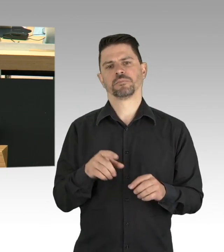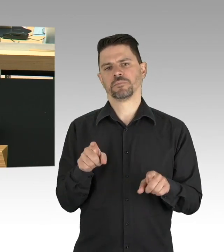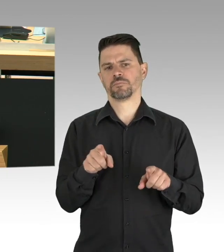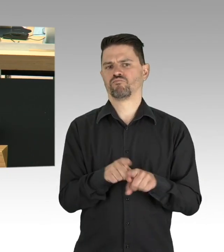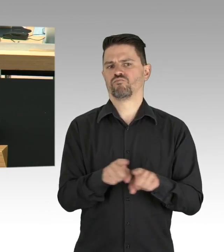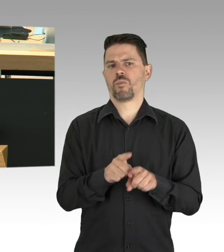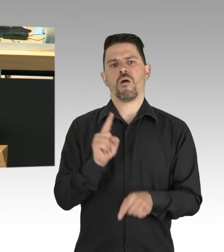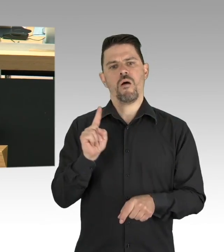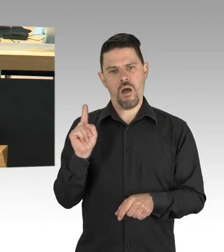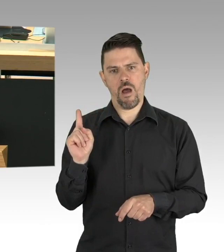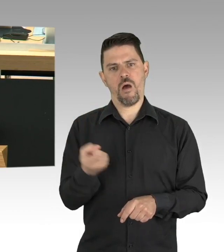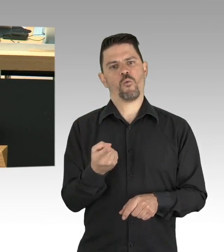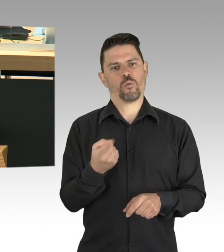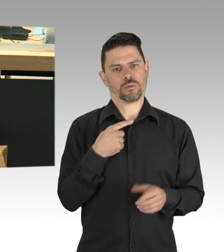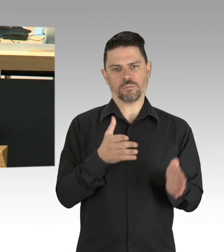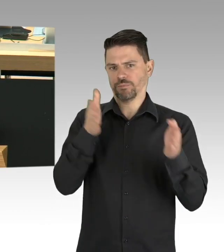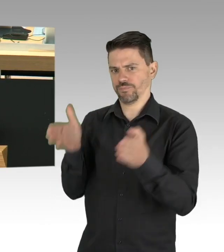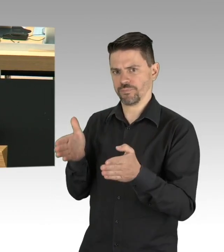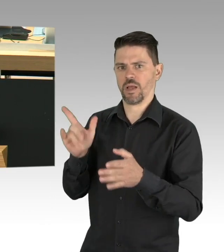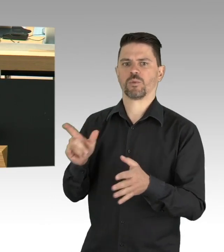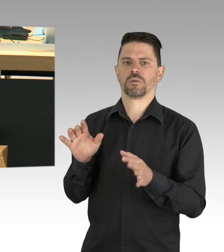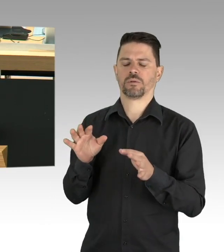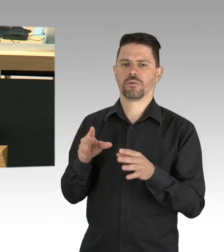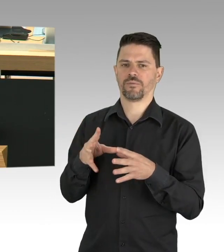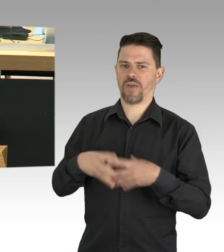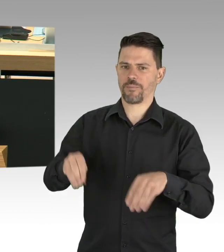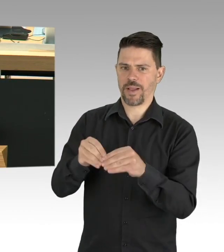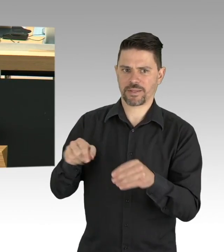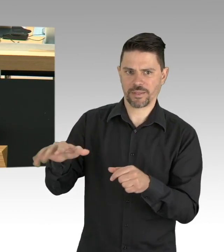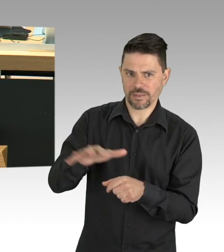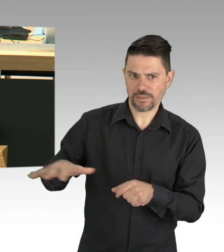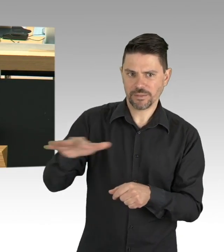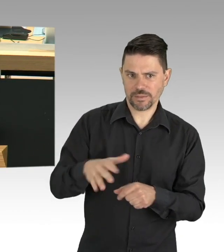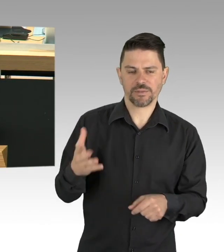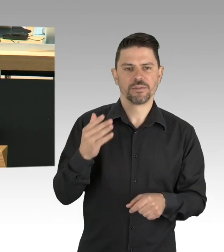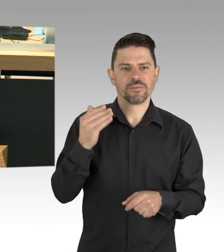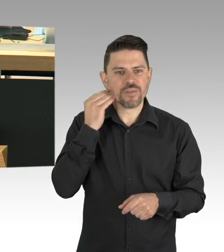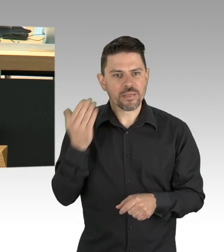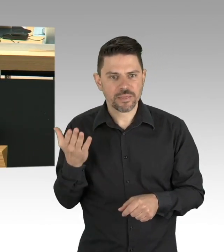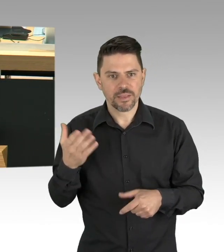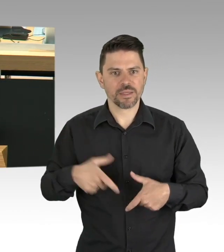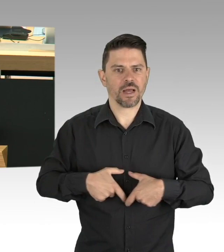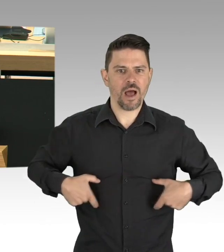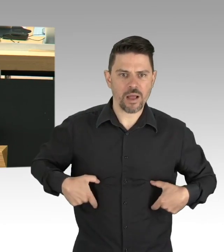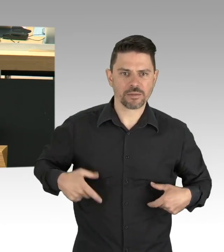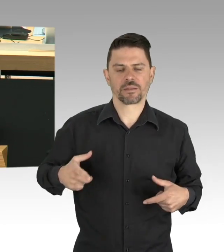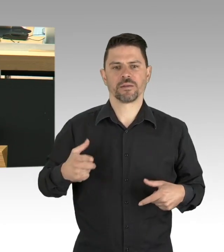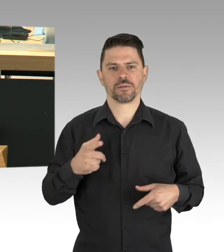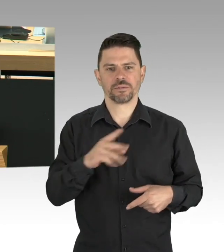die Beaufsichtigung der online übersandten Schulaufgaben, das ist ja nicht nur eine Beaufsichtigung, sondern es geht ja auch ums Erklären,